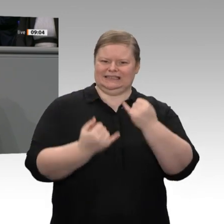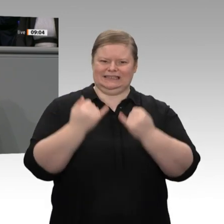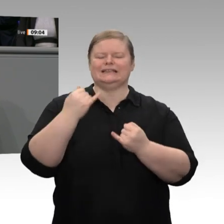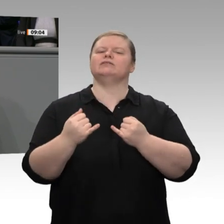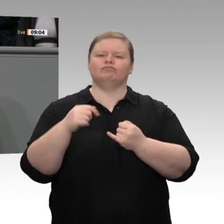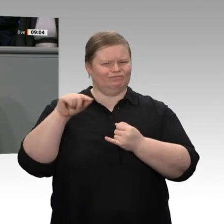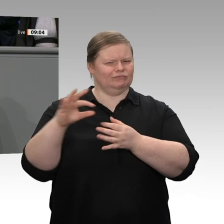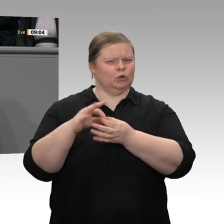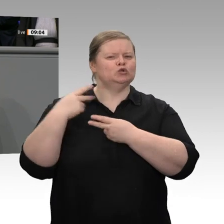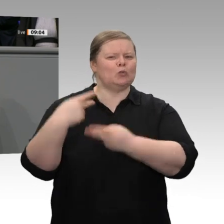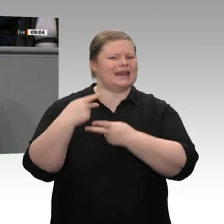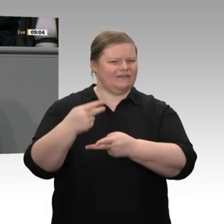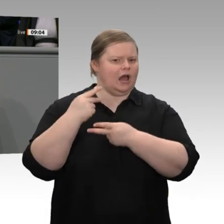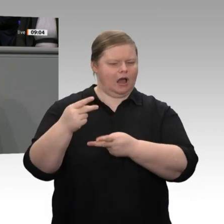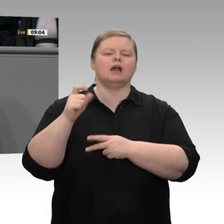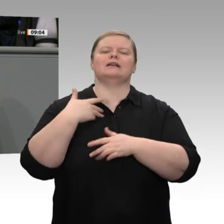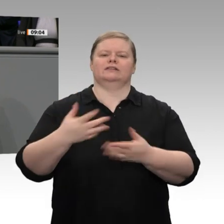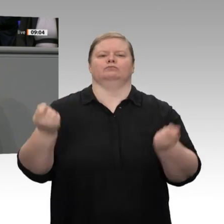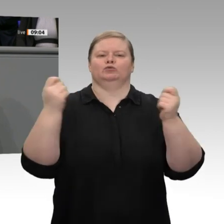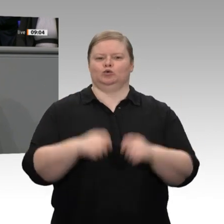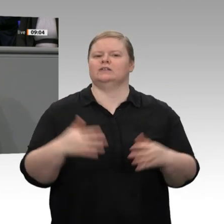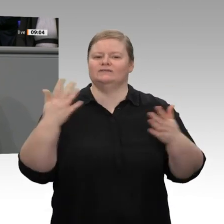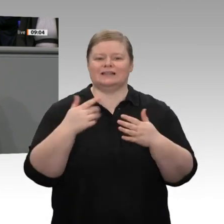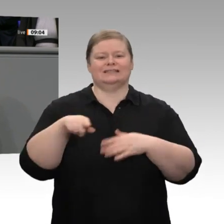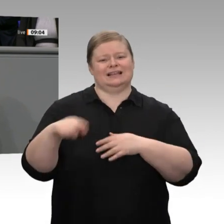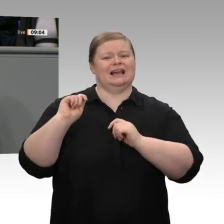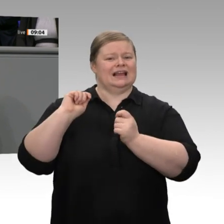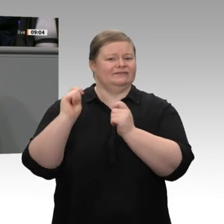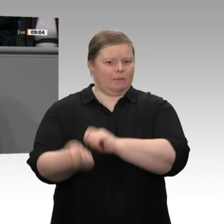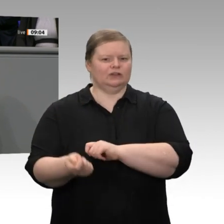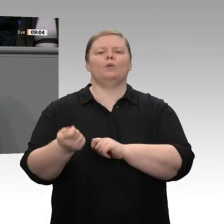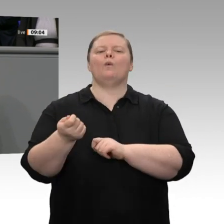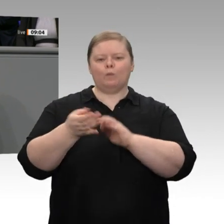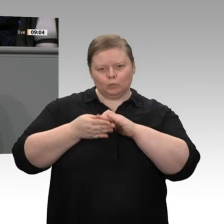durch kluge Regelungen bei der Qualifizierung und durch Verbesserungen beim Kurzarbeitergeld.